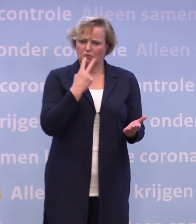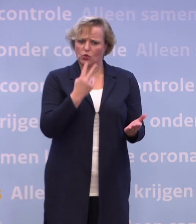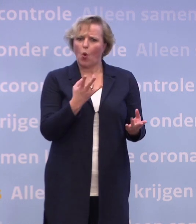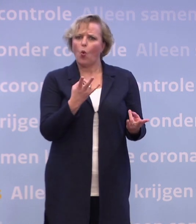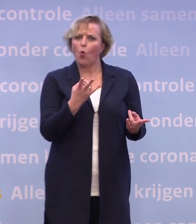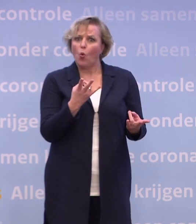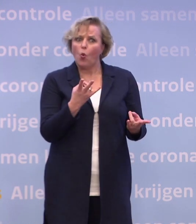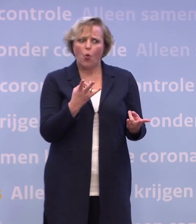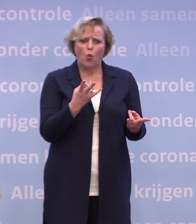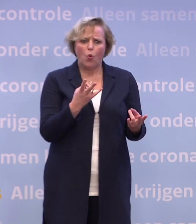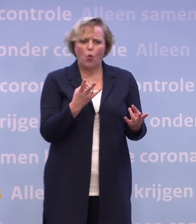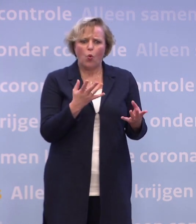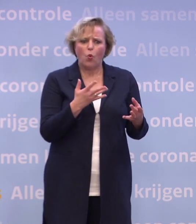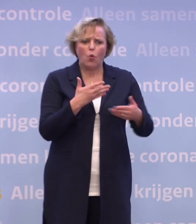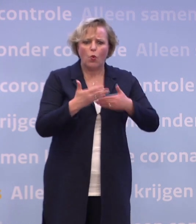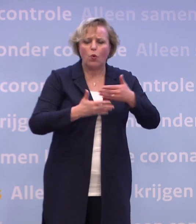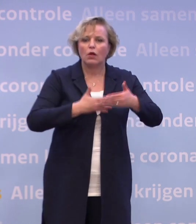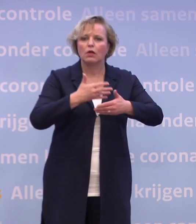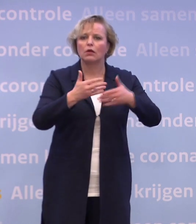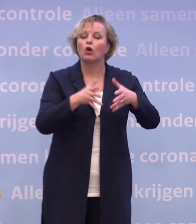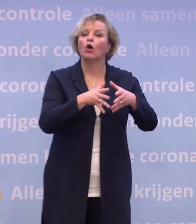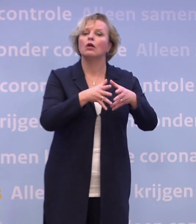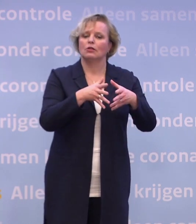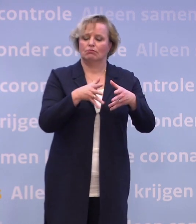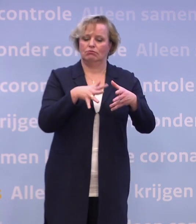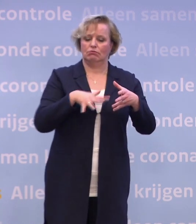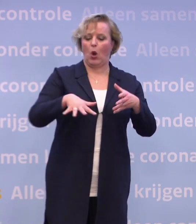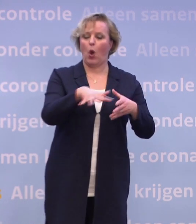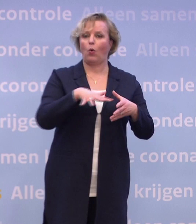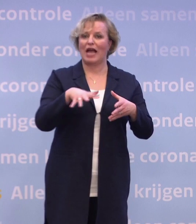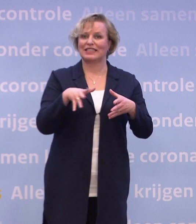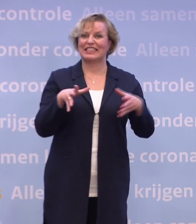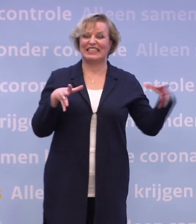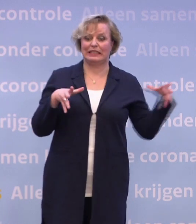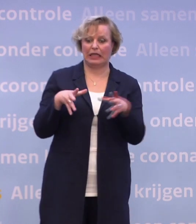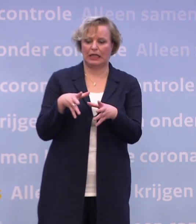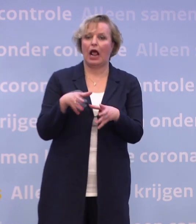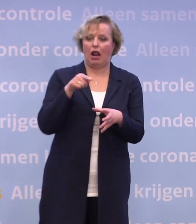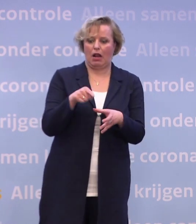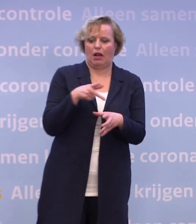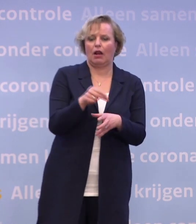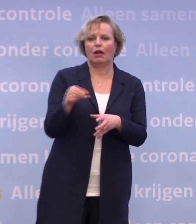...omdat we daar dus een grootschaligere of centralere locatie voor moeten hebben... ...om daar te gaan vaccineren, dan zeg ik nog steeds...